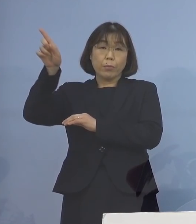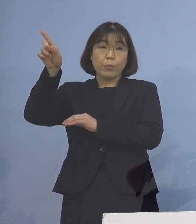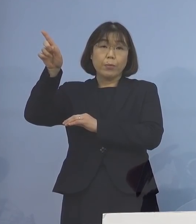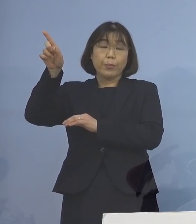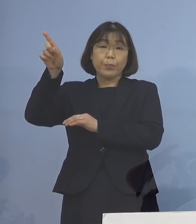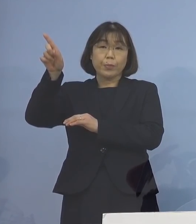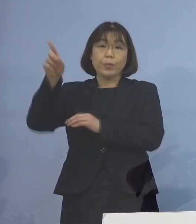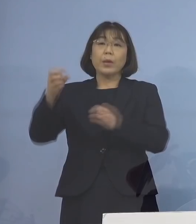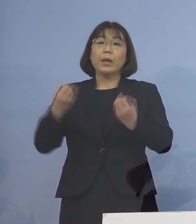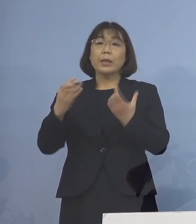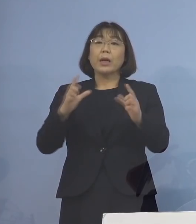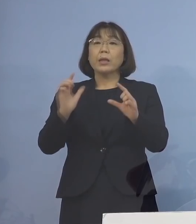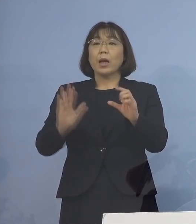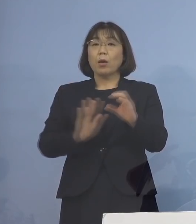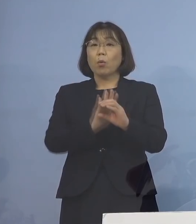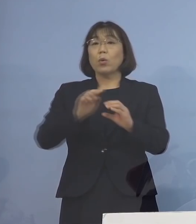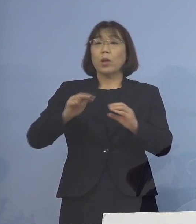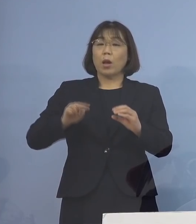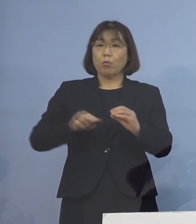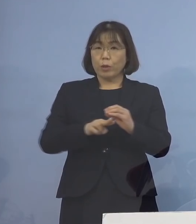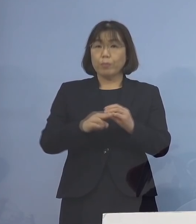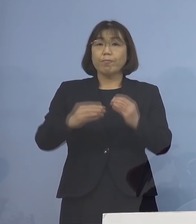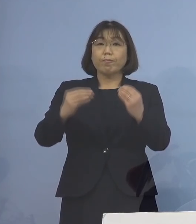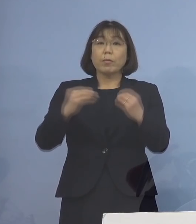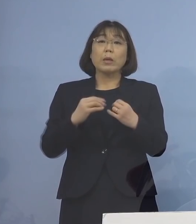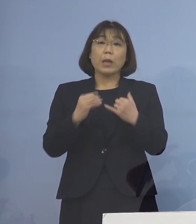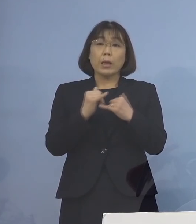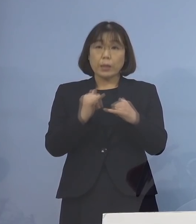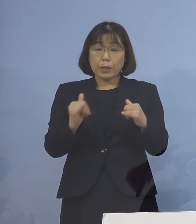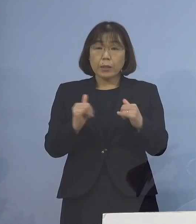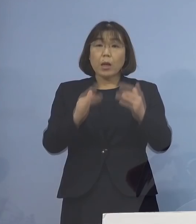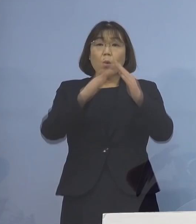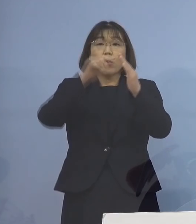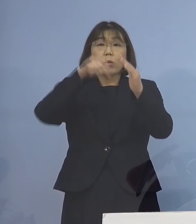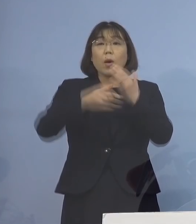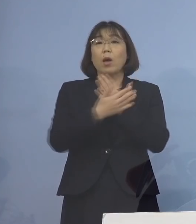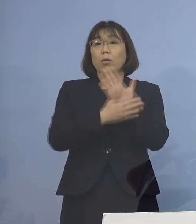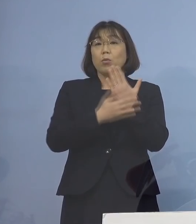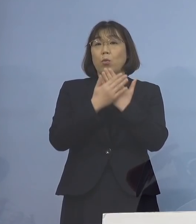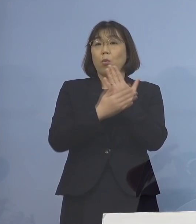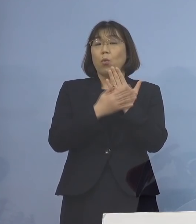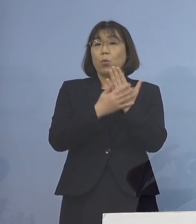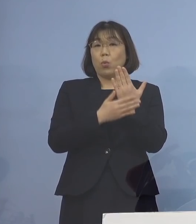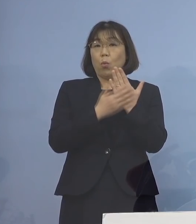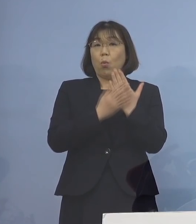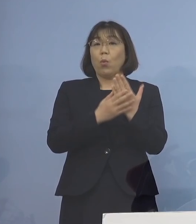新型コロナウイルスに感染され 自宅療養を行っている方の